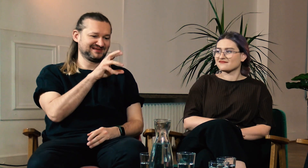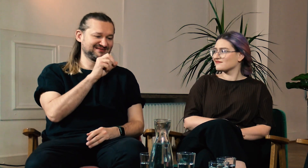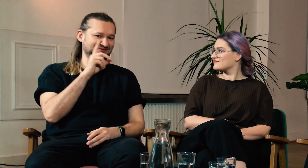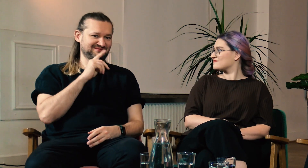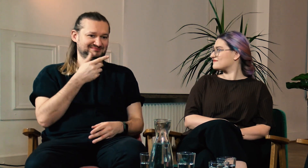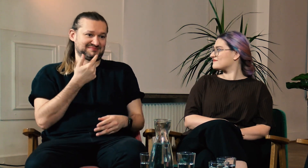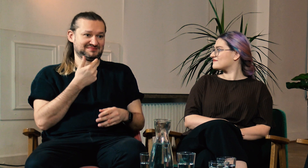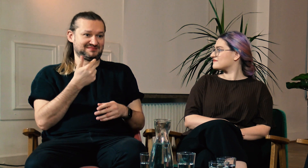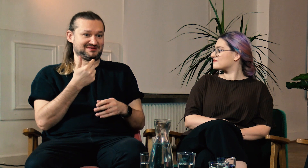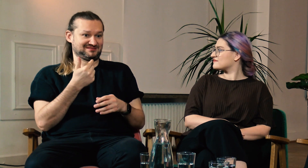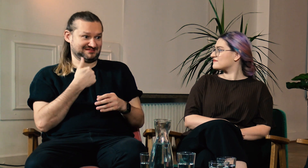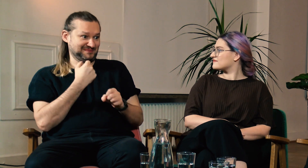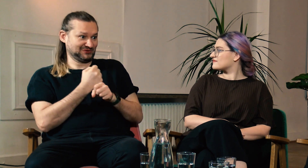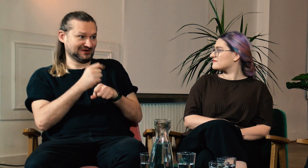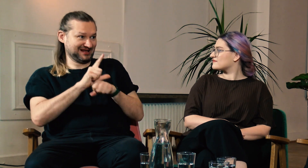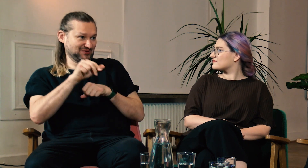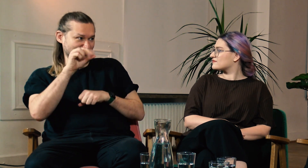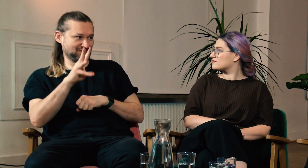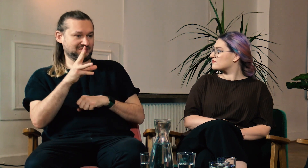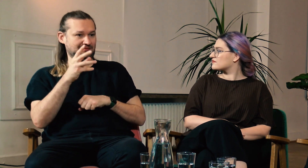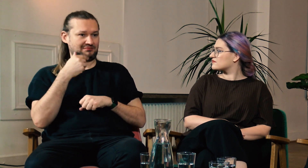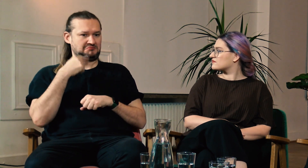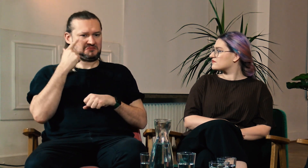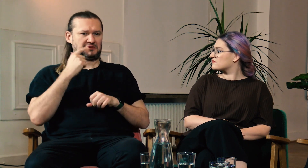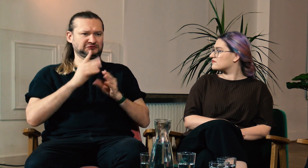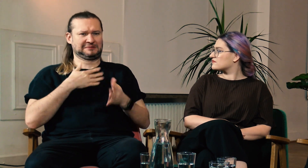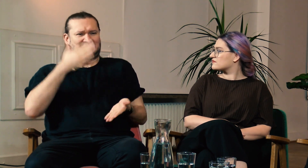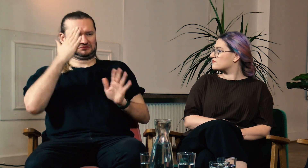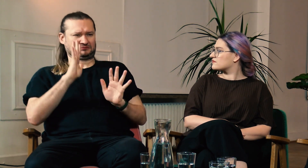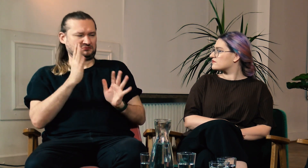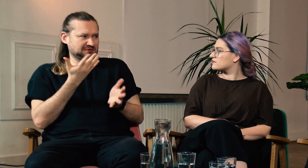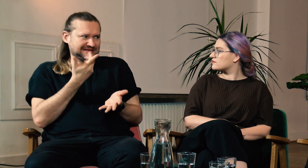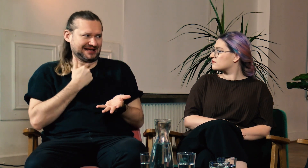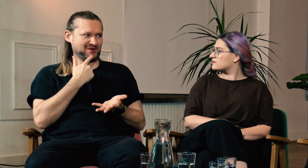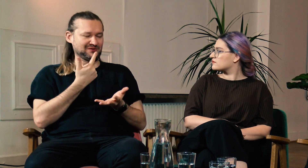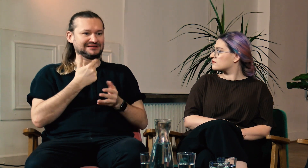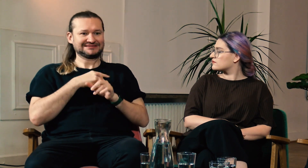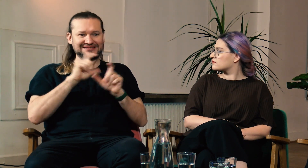M: Tak, ja również się z tym zgadzam. Ja pracuję jako lektor na UW i powtarzam, że nie pozjadałem wszelkich rozumów.